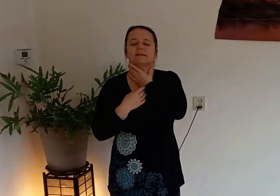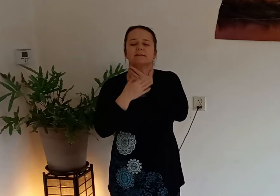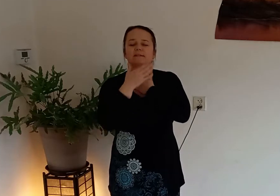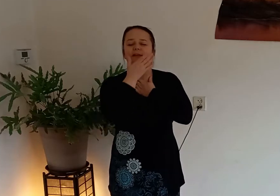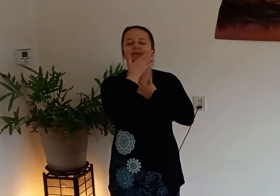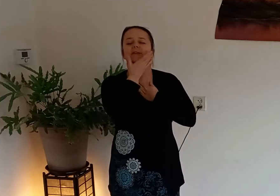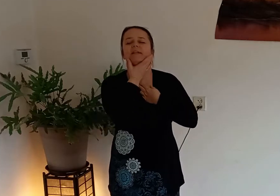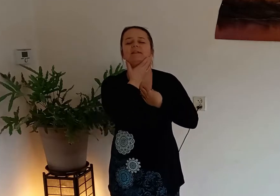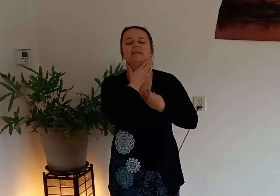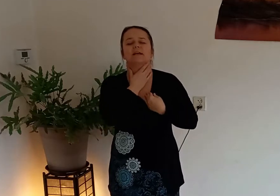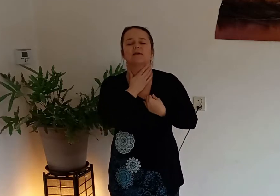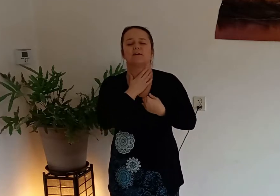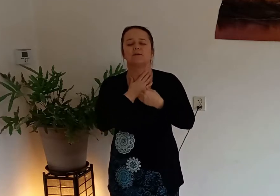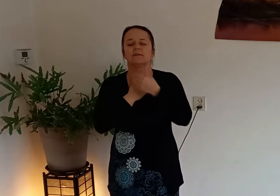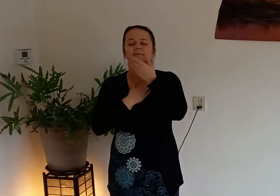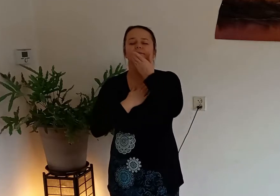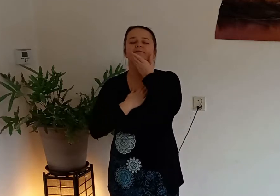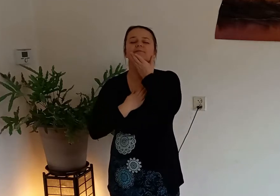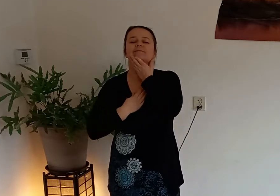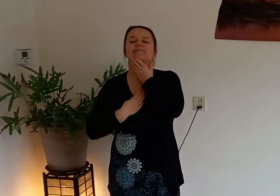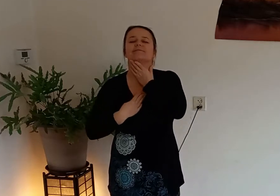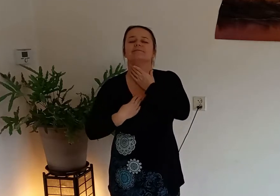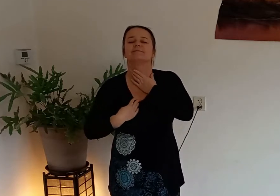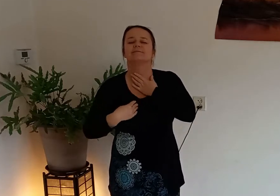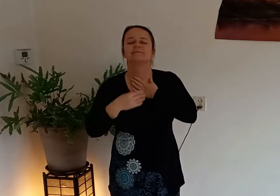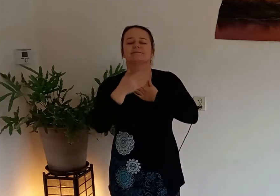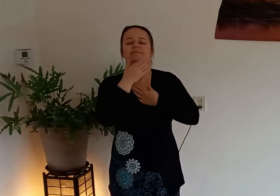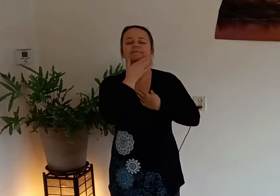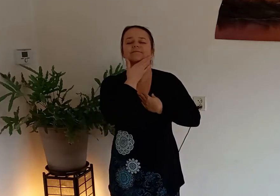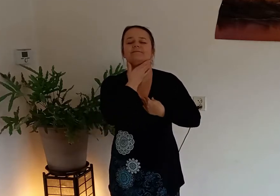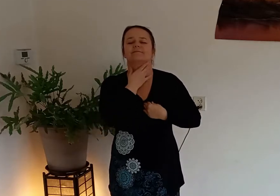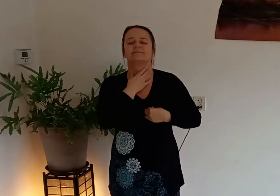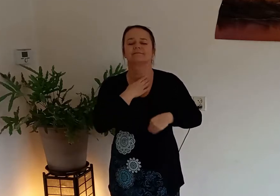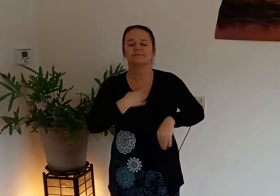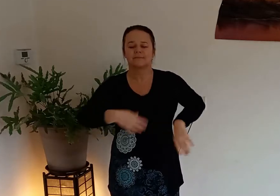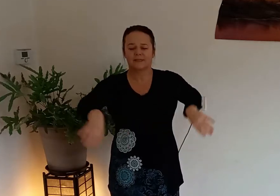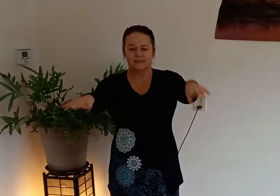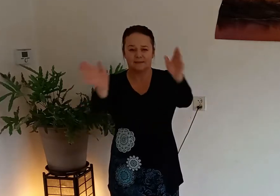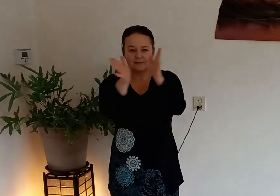schildklier zit daar ook